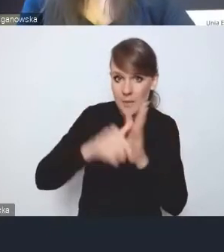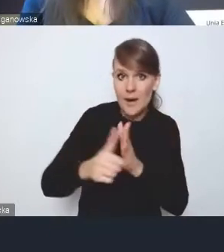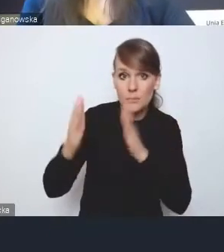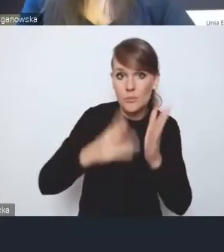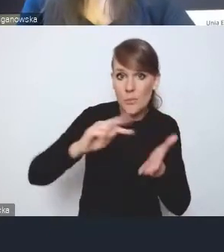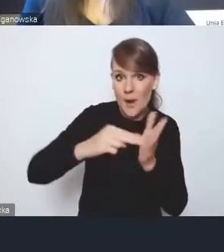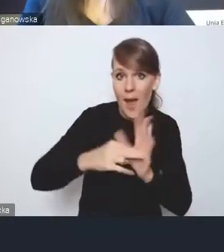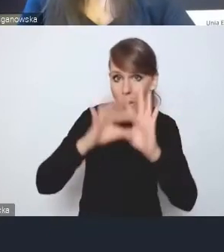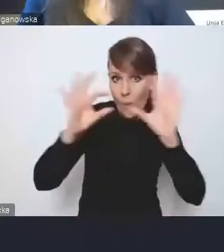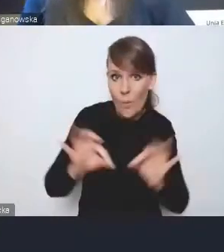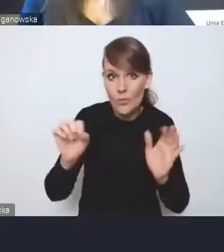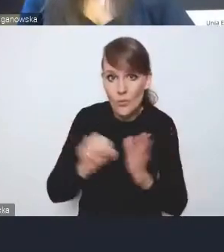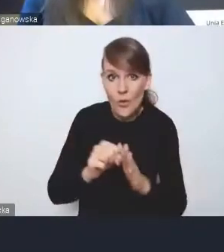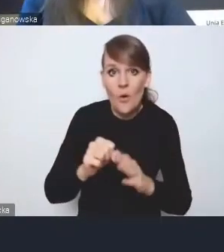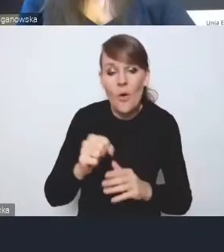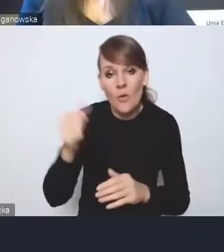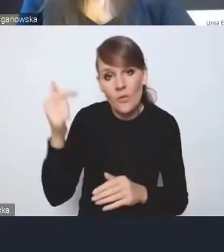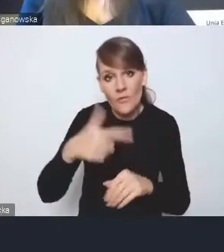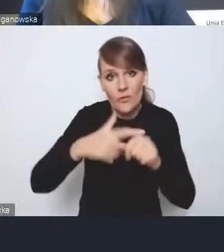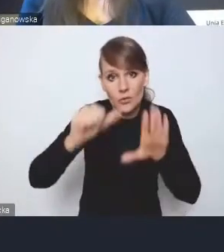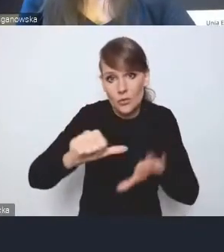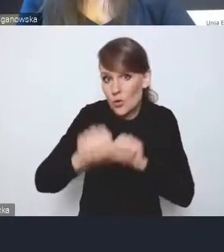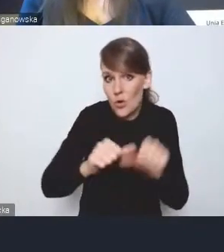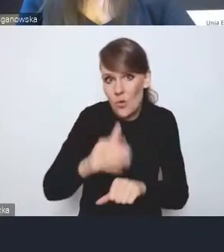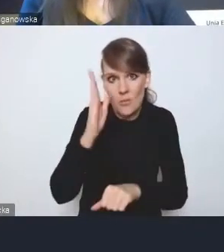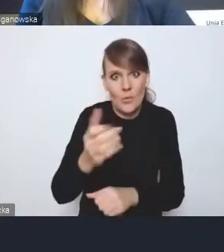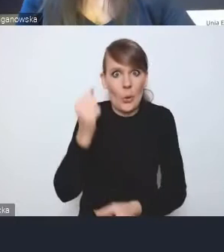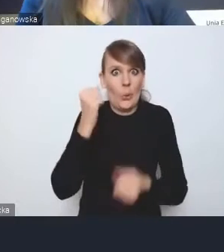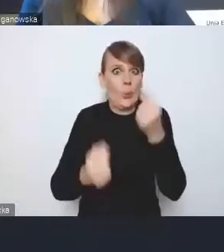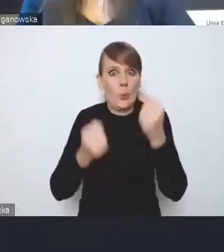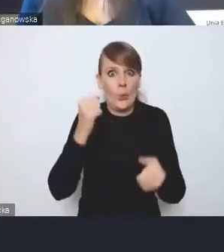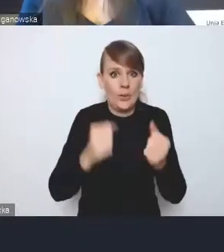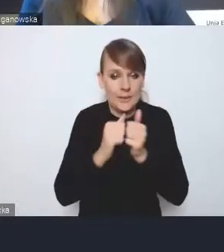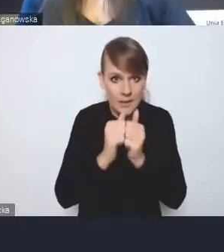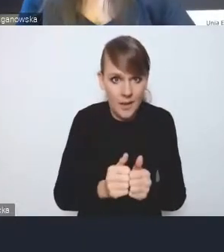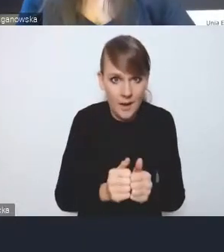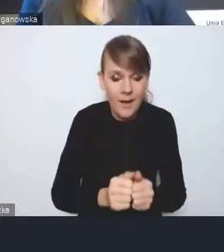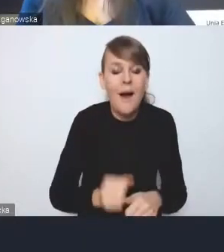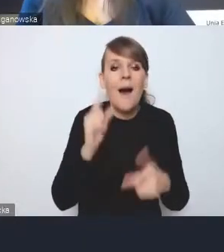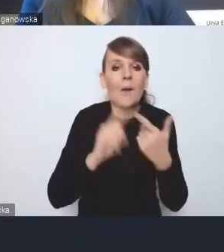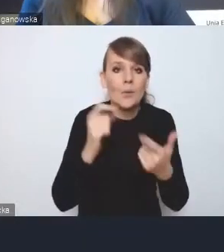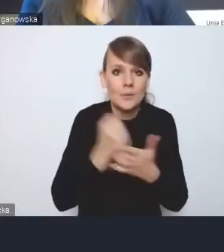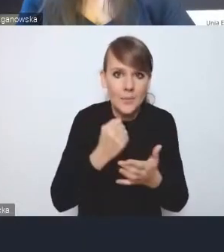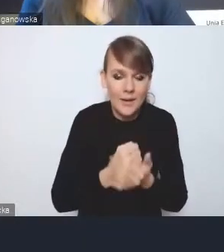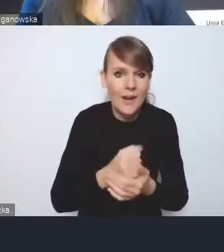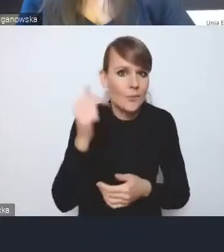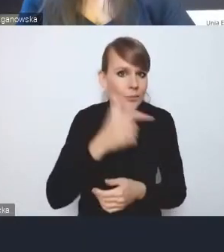do 2026 roku, to będzie mega wyzwanie. A druga rzecz to jest to, że pamiętajmy, że strategie